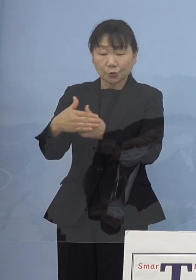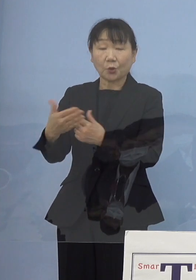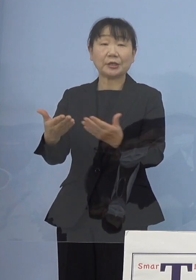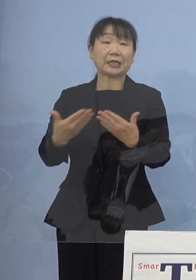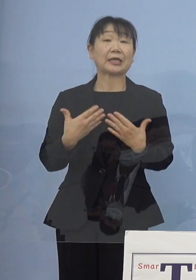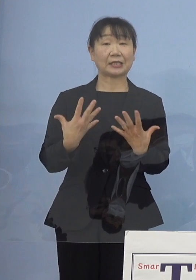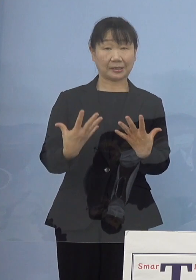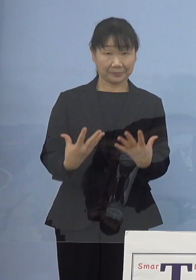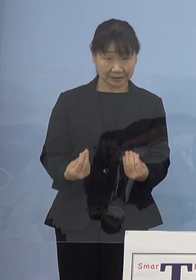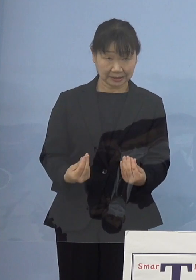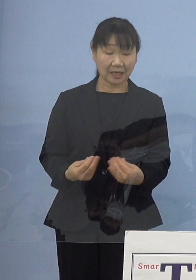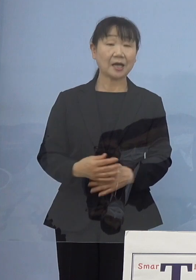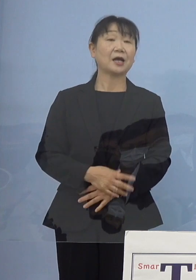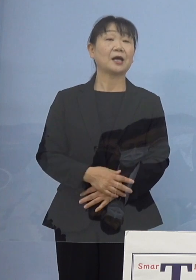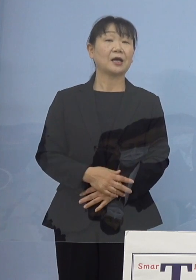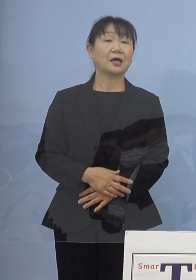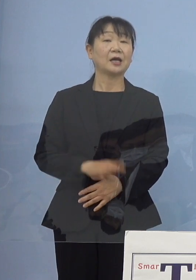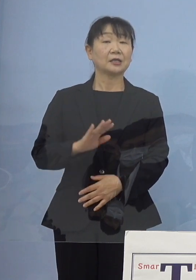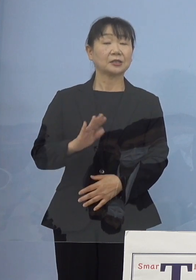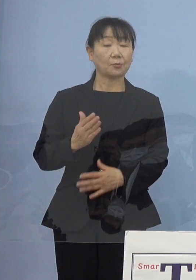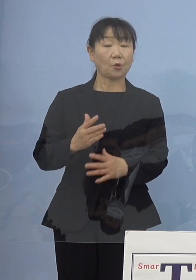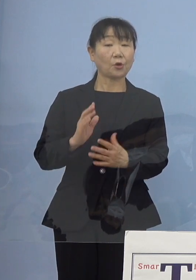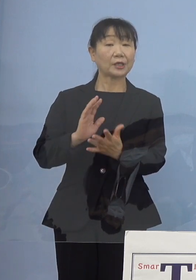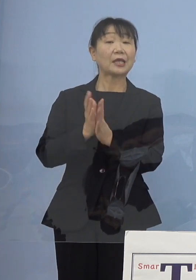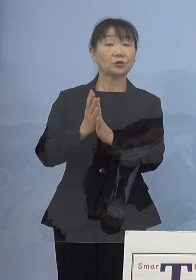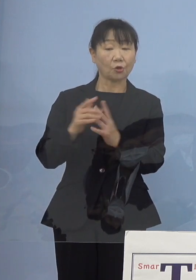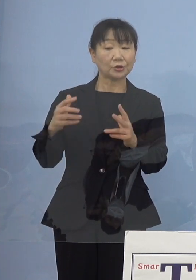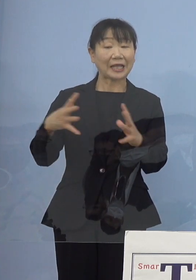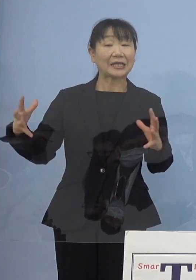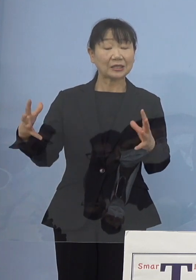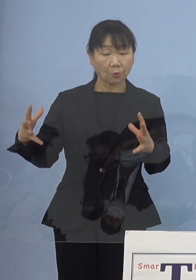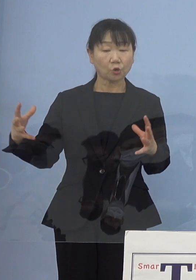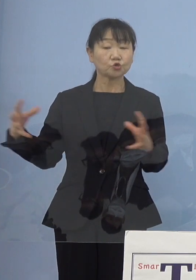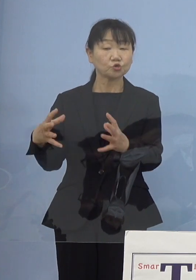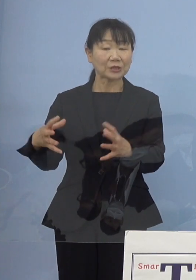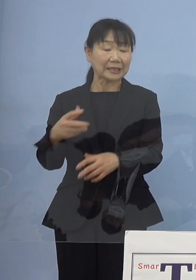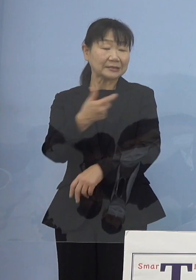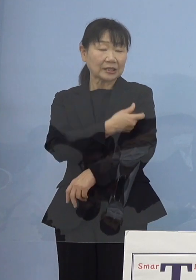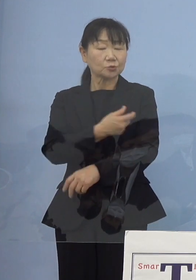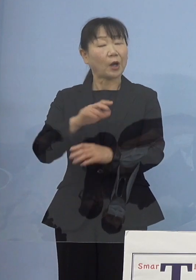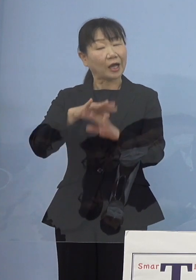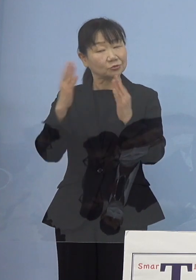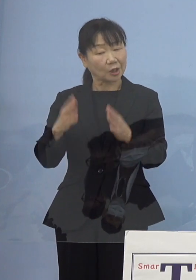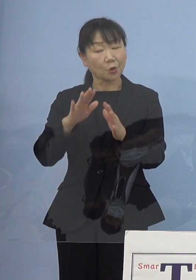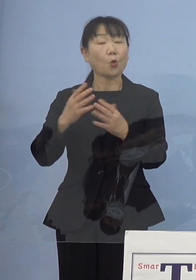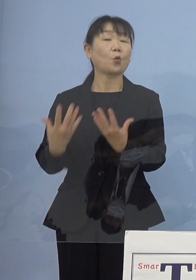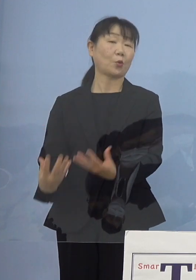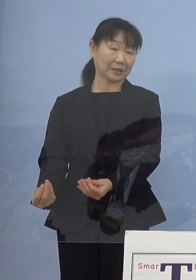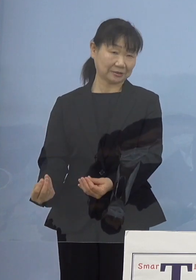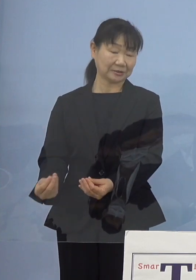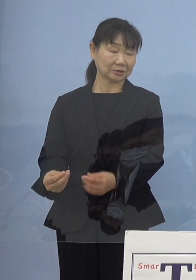ところが例えば県の大規模集団接種 これもいったん終えた11月2日ですね